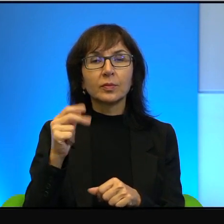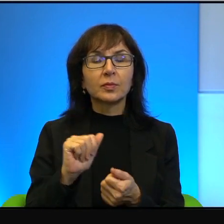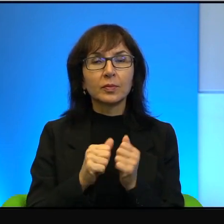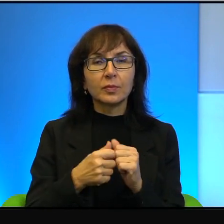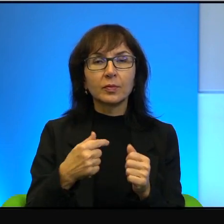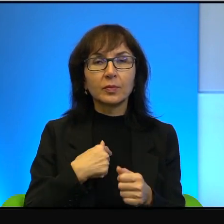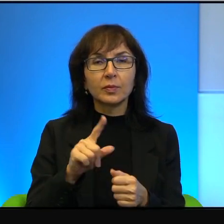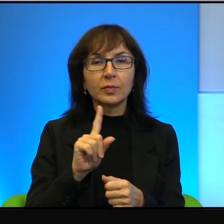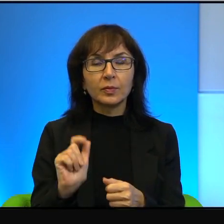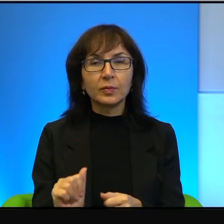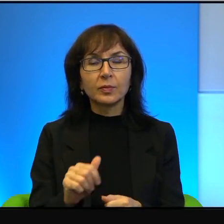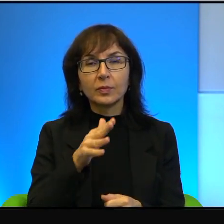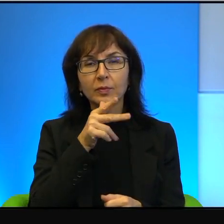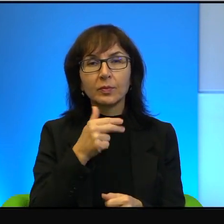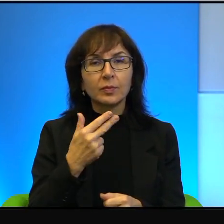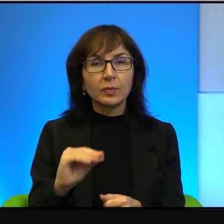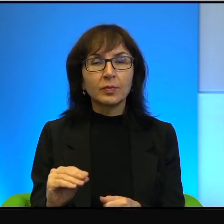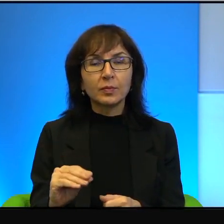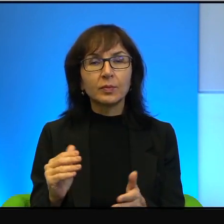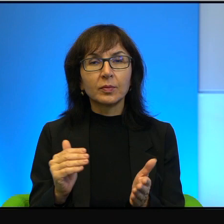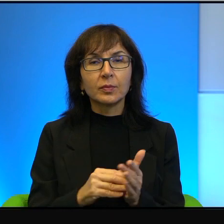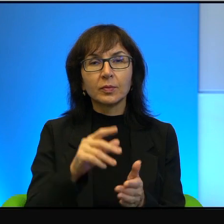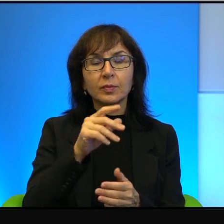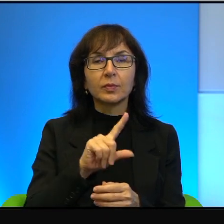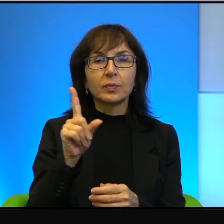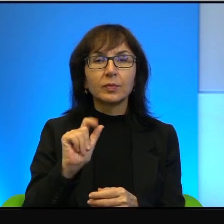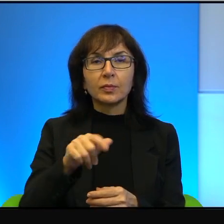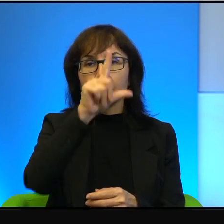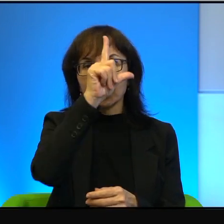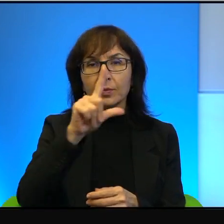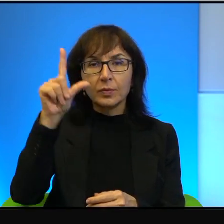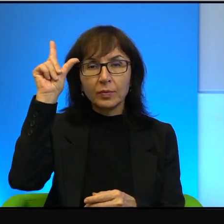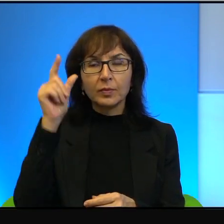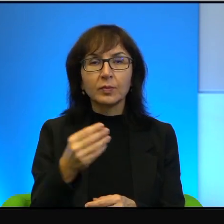Nie, trzeba być za ludźmi szlachetnymi i mądrymi, a tacy są i tu i tu.